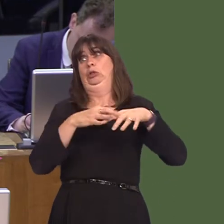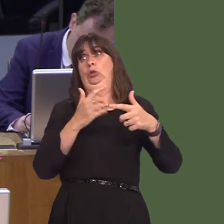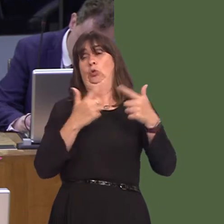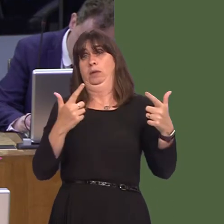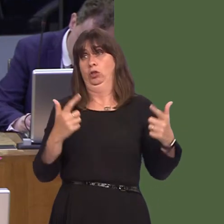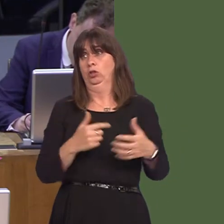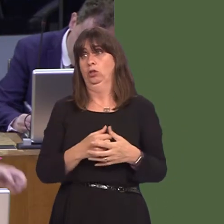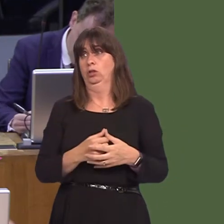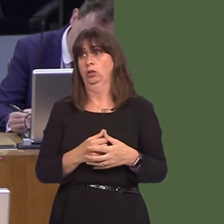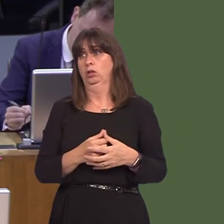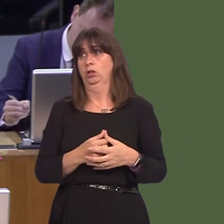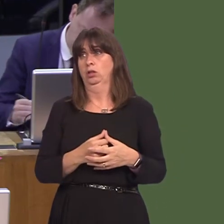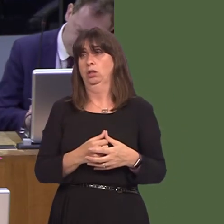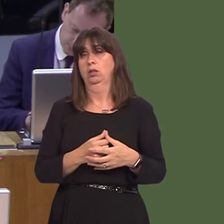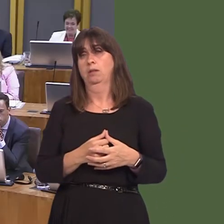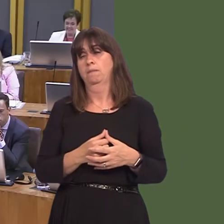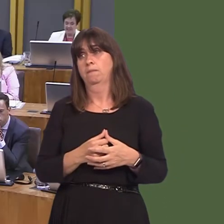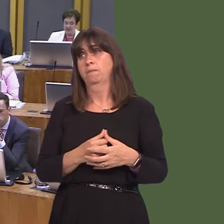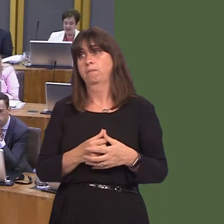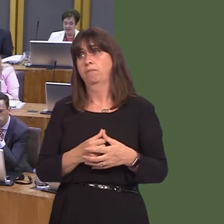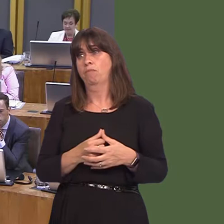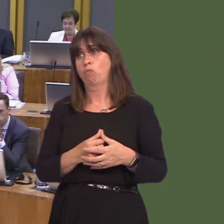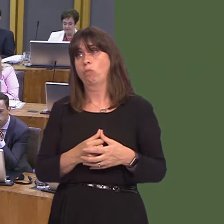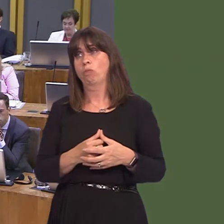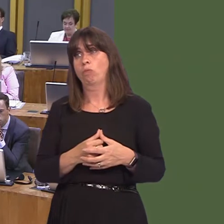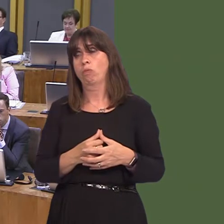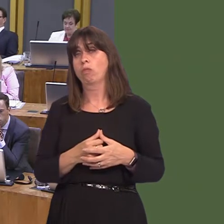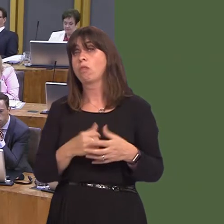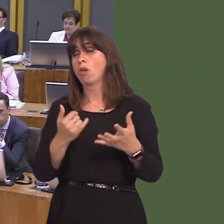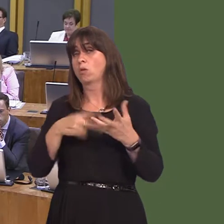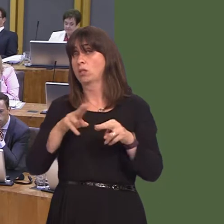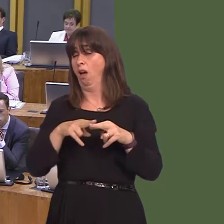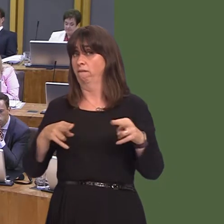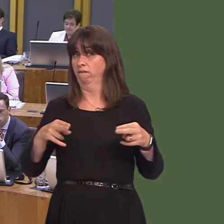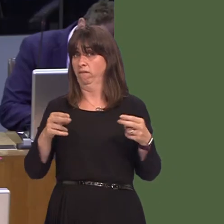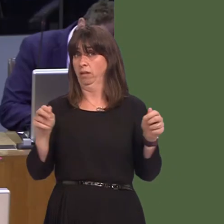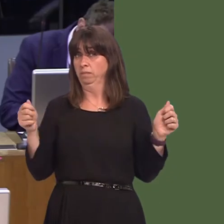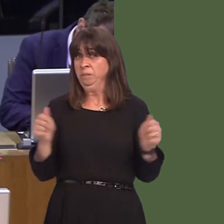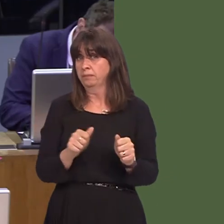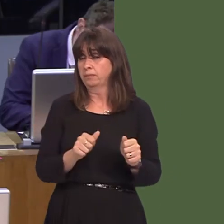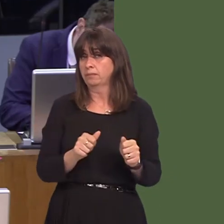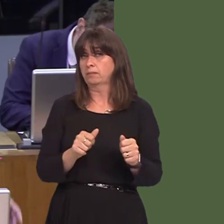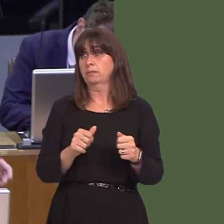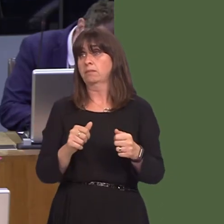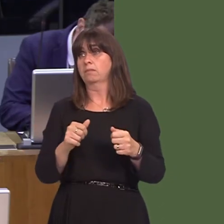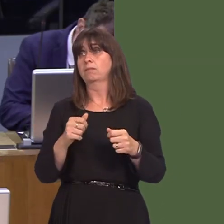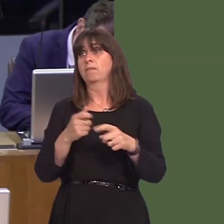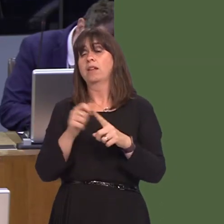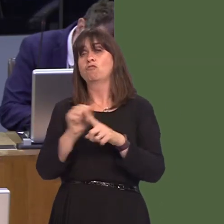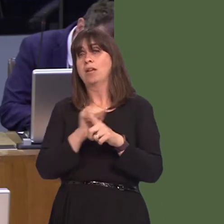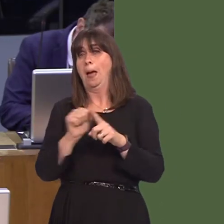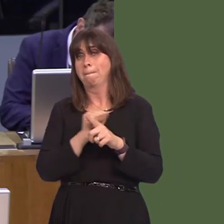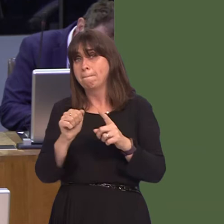aids reoffending? So, regarding staff shortages and the impact on rehabilitation of prisoners,